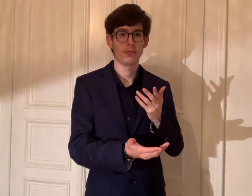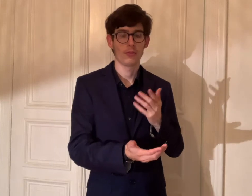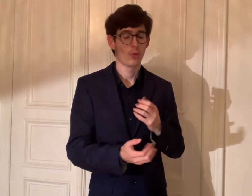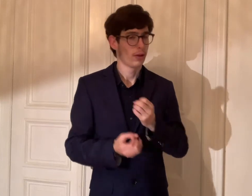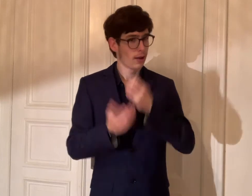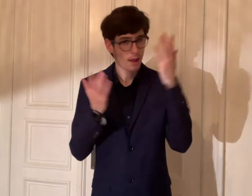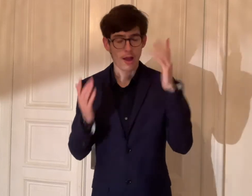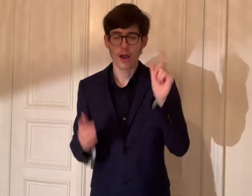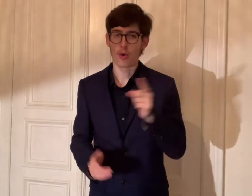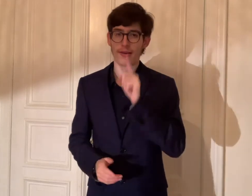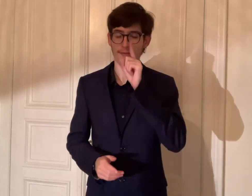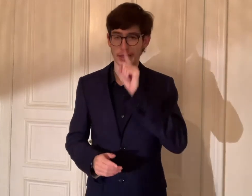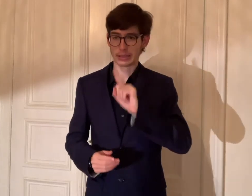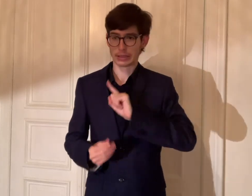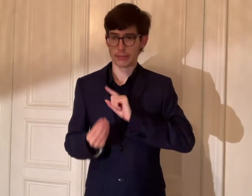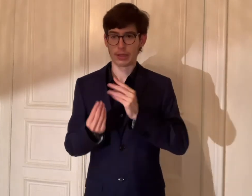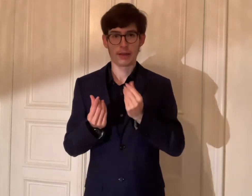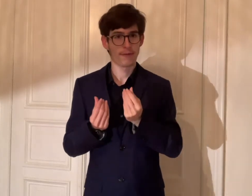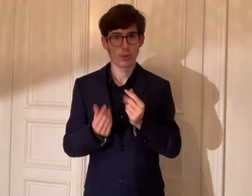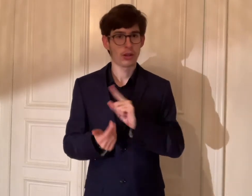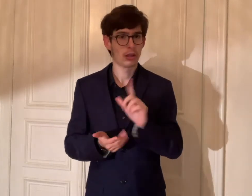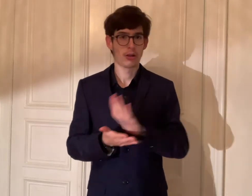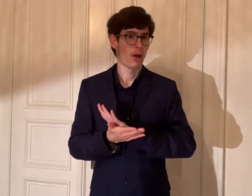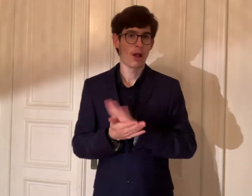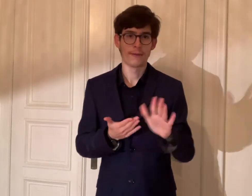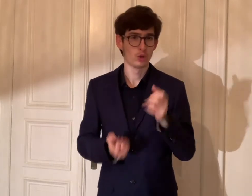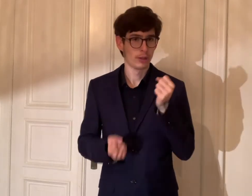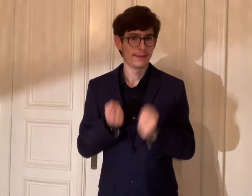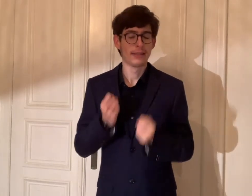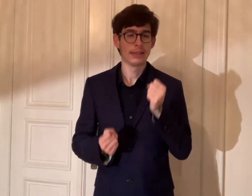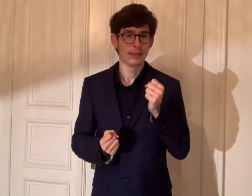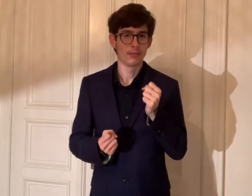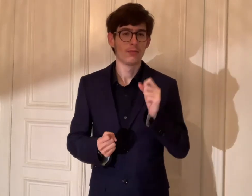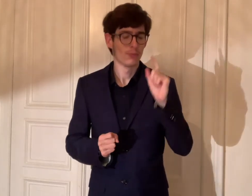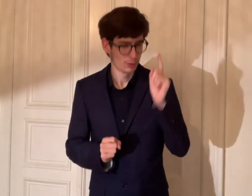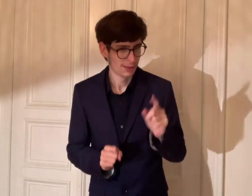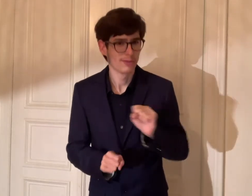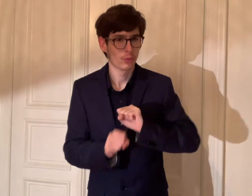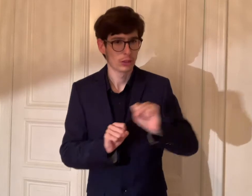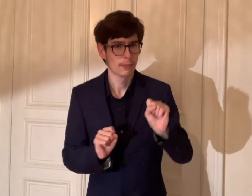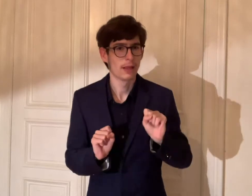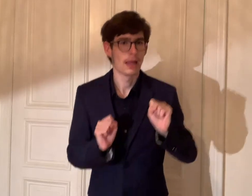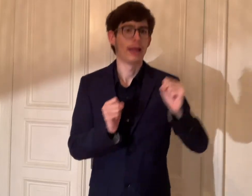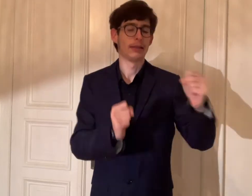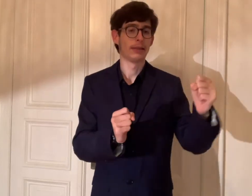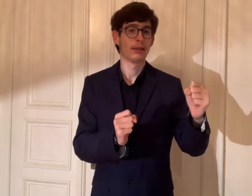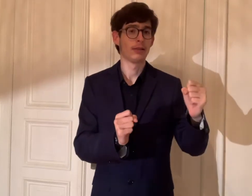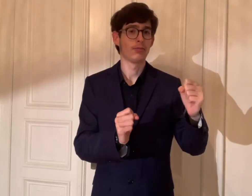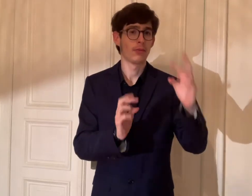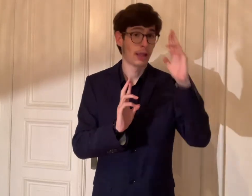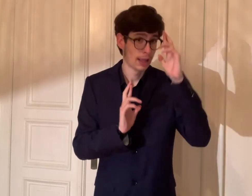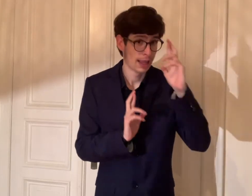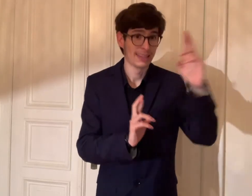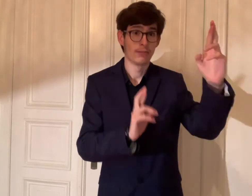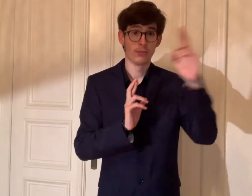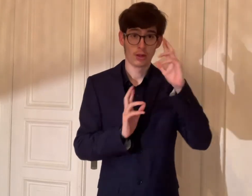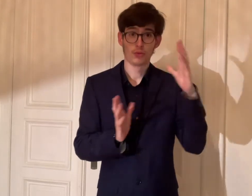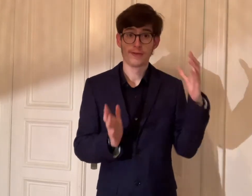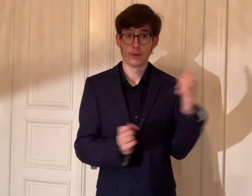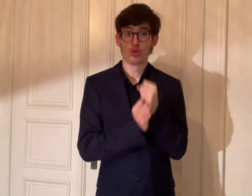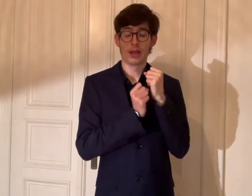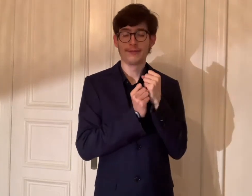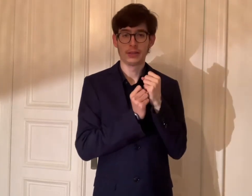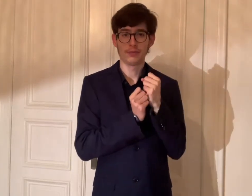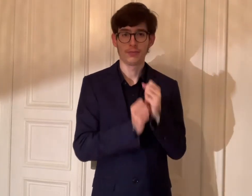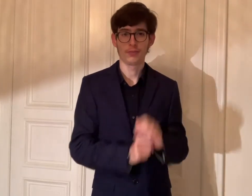Auch wenn man sich fühlt, dass es nicht einfach ist, soll man einsetzen, um das Respekt zu schaffen.